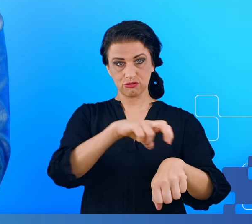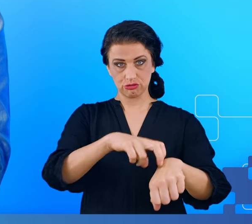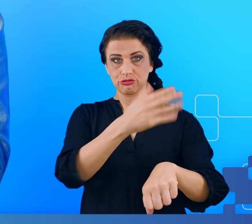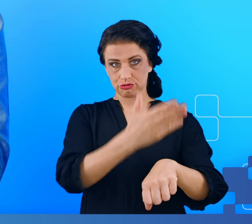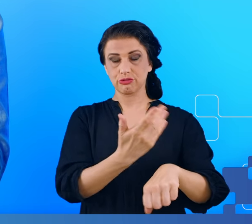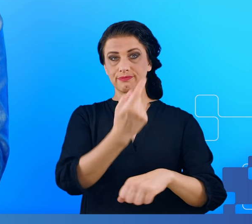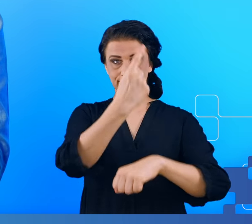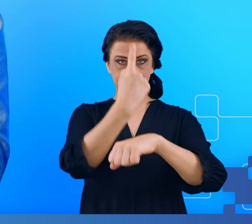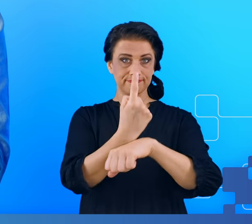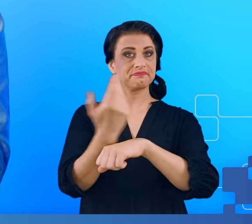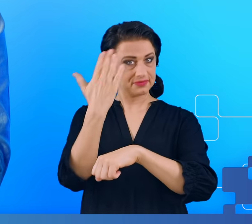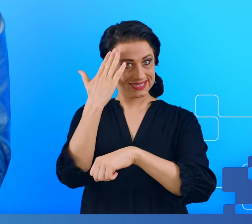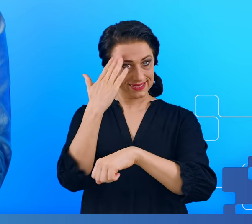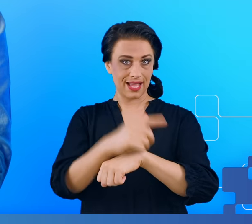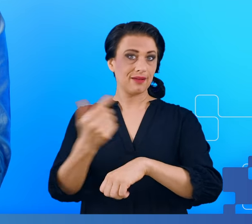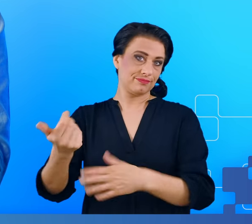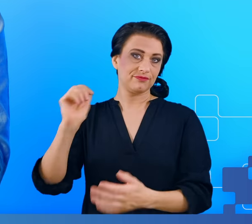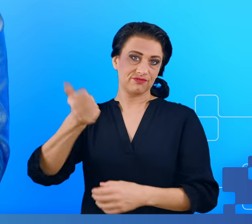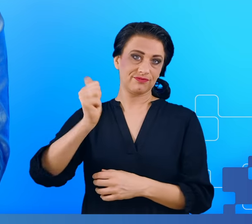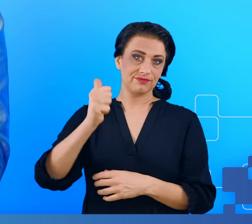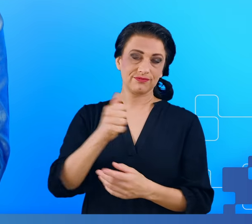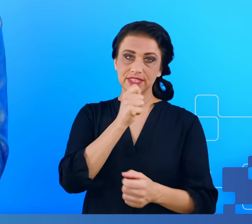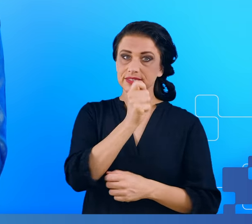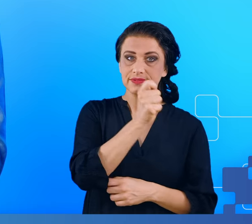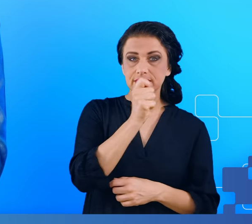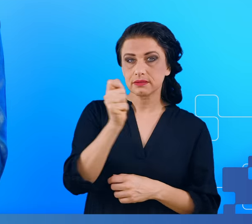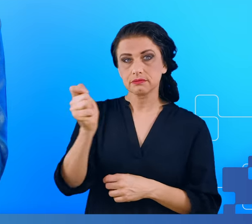prostu się znał i przeprowadzał wywiady z tymi osobami.